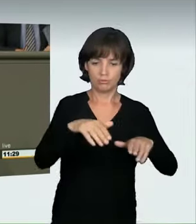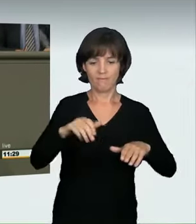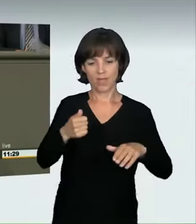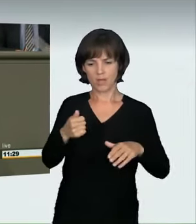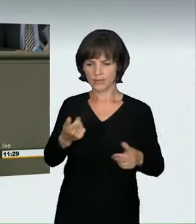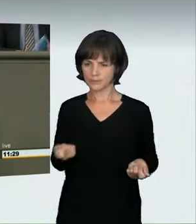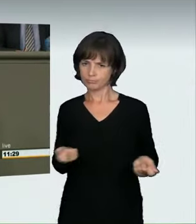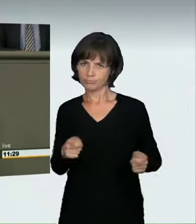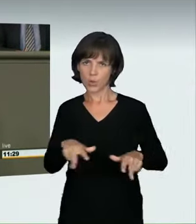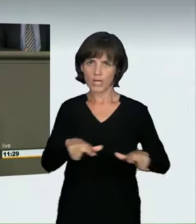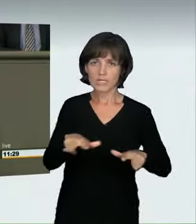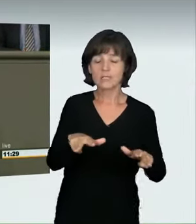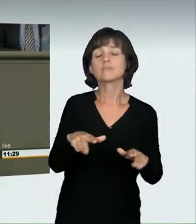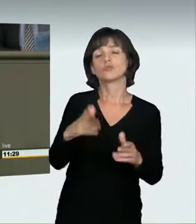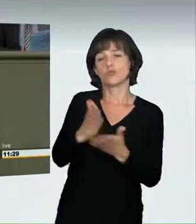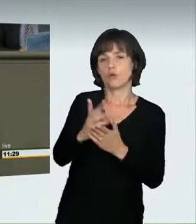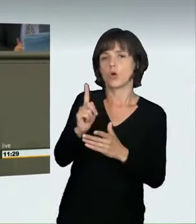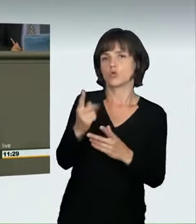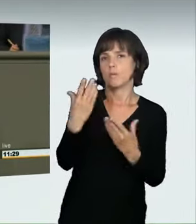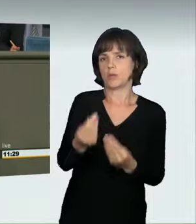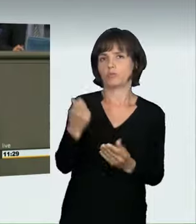Bei der Anhörung haben uns nun die Sachverständigen gesagt,